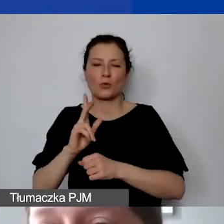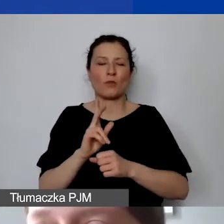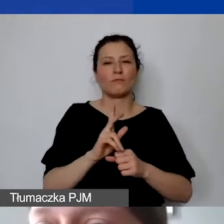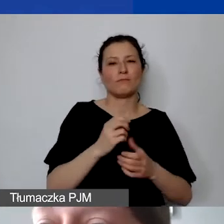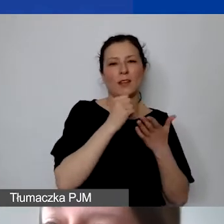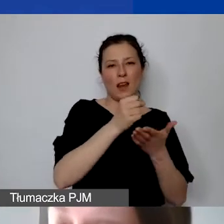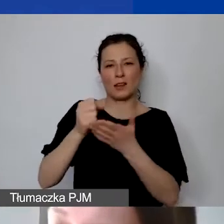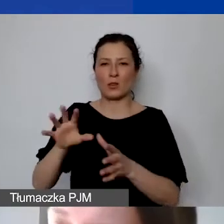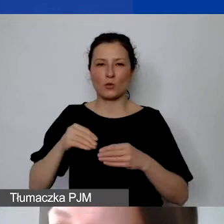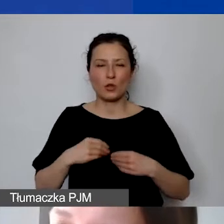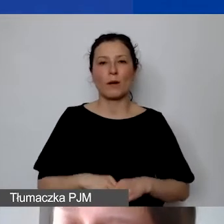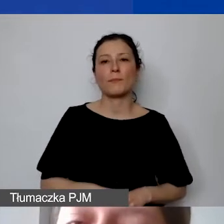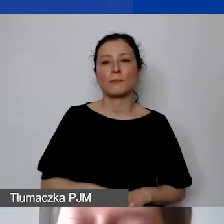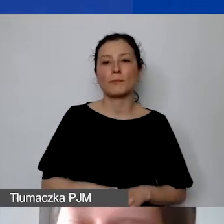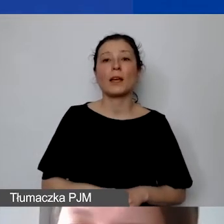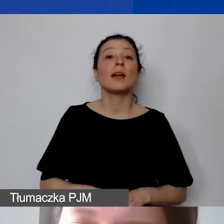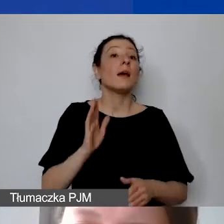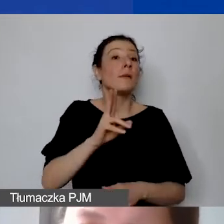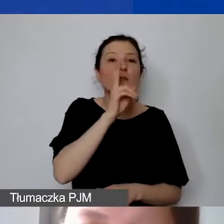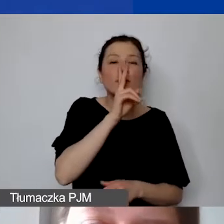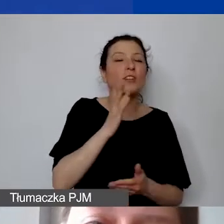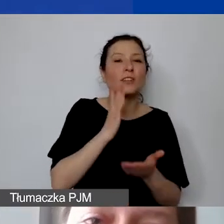już gronie nie tylko wnioskodawców, ale grantobiorców.